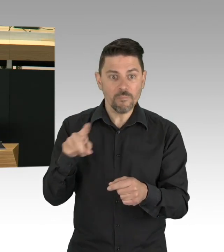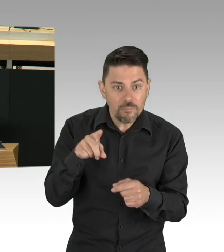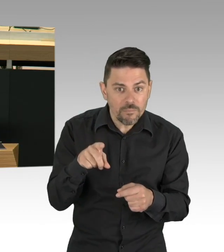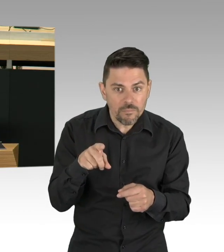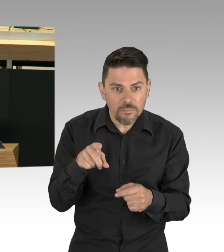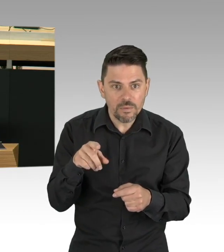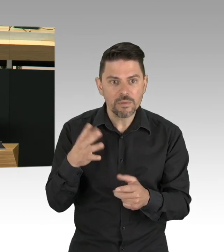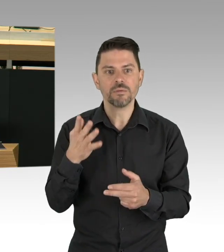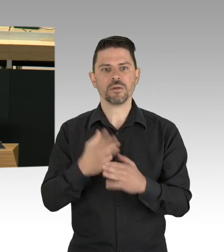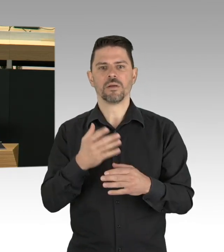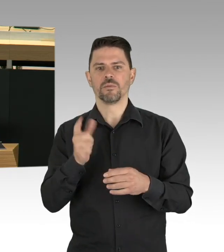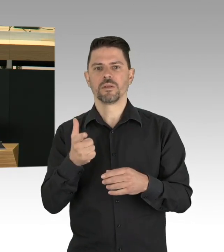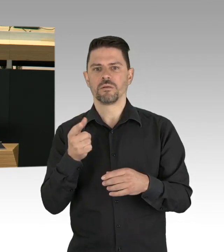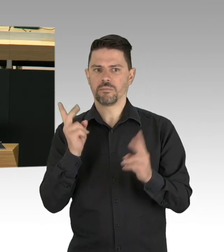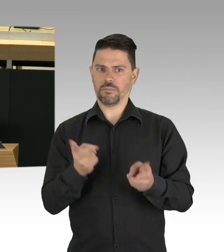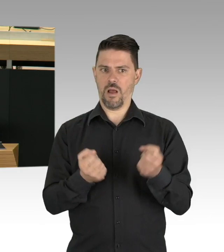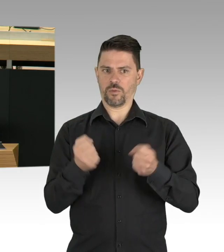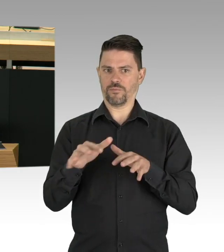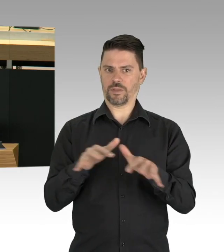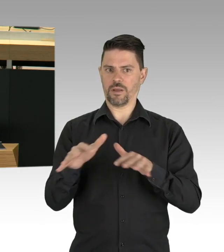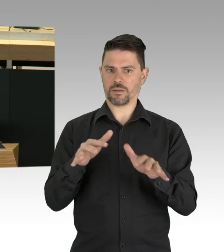auf unsere Gesundheit und unser Wohlbefinden.